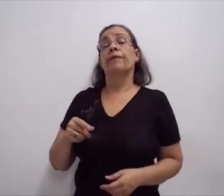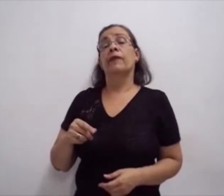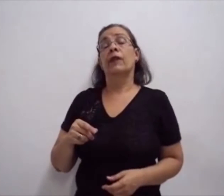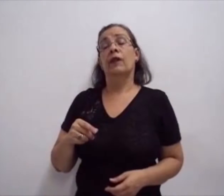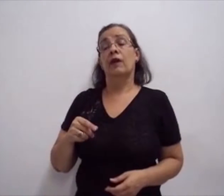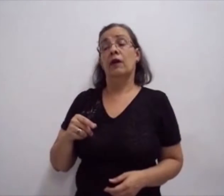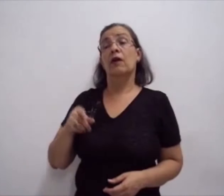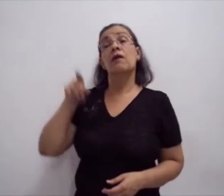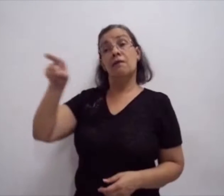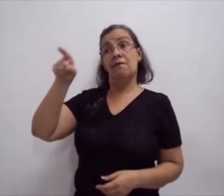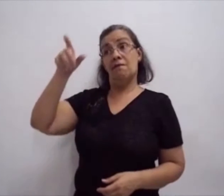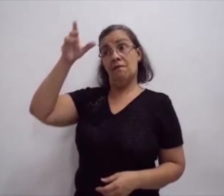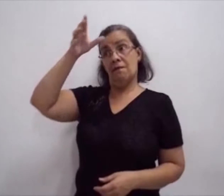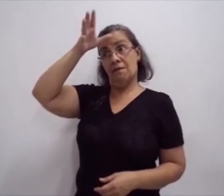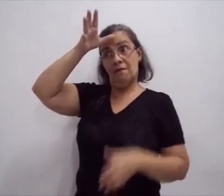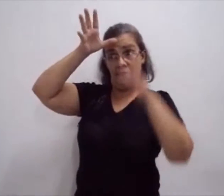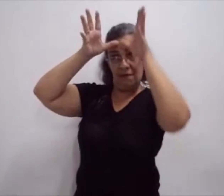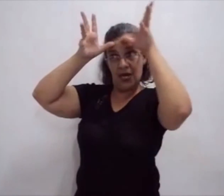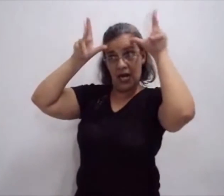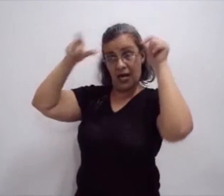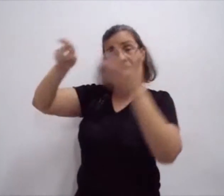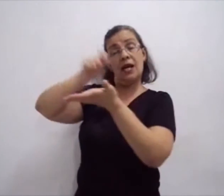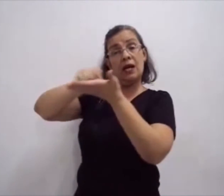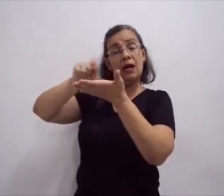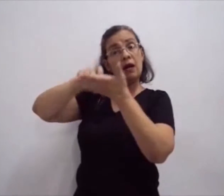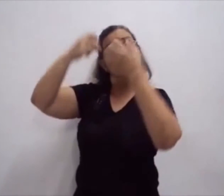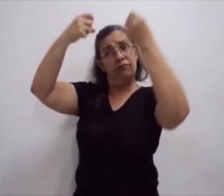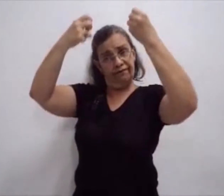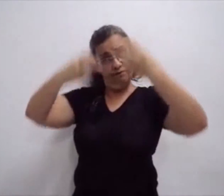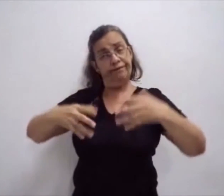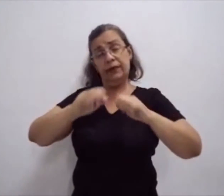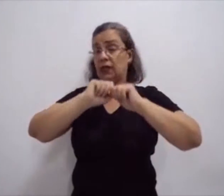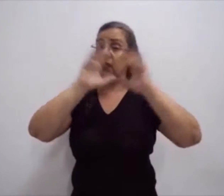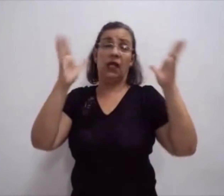Com relação à escrita, eu vou explicar algumas coisas: